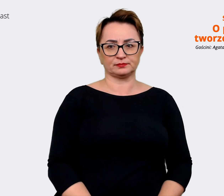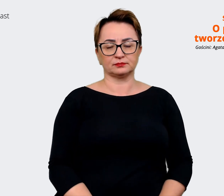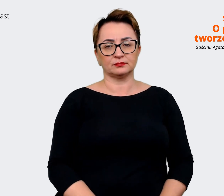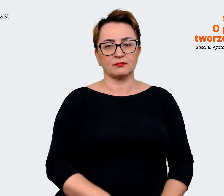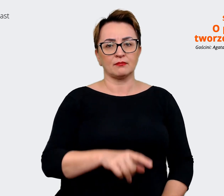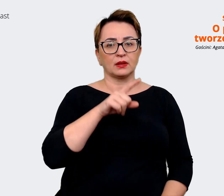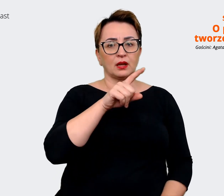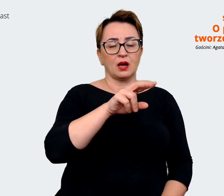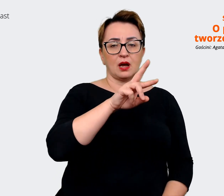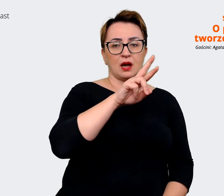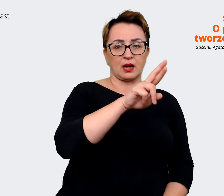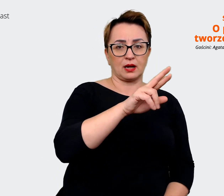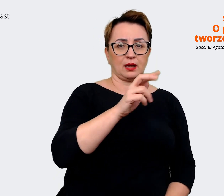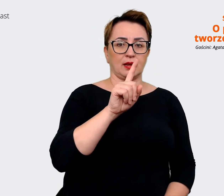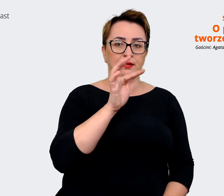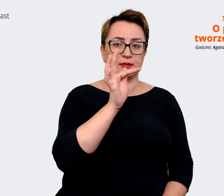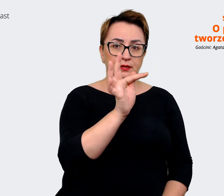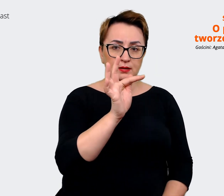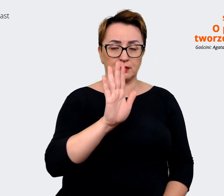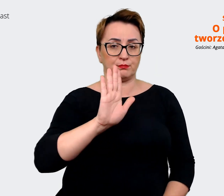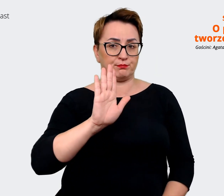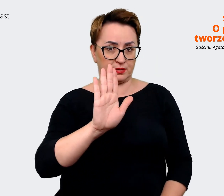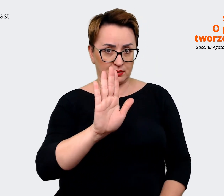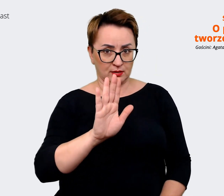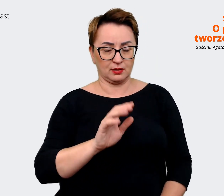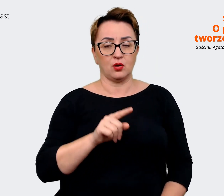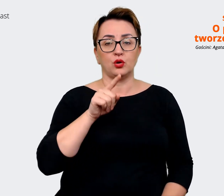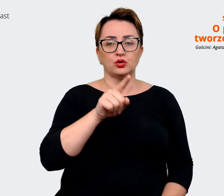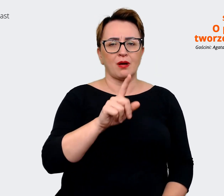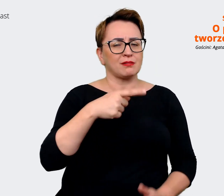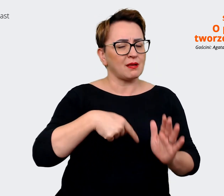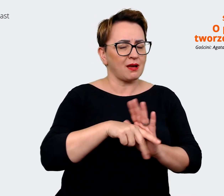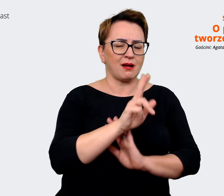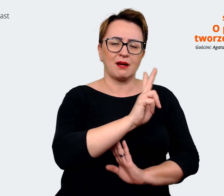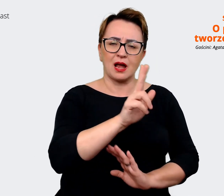to believe wypracowaliśmy dla każdego obszaru. I to jest takie narzędzie, z którym możemy już